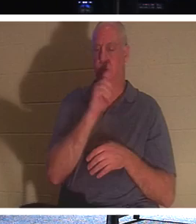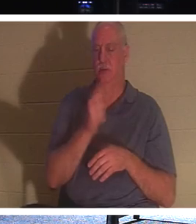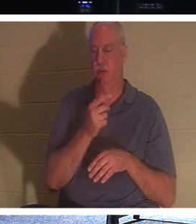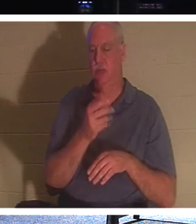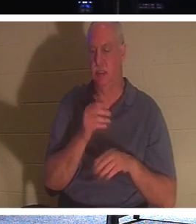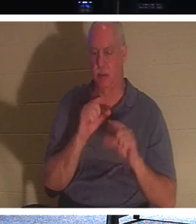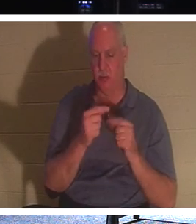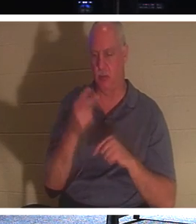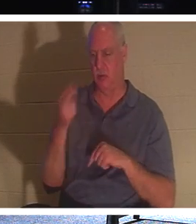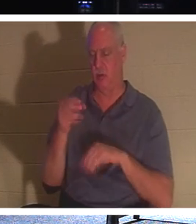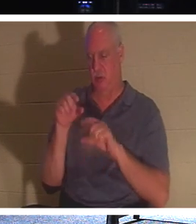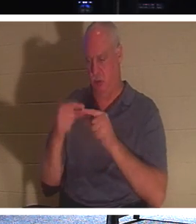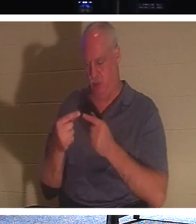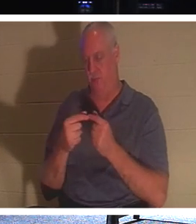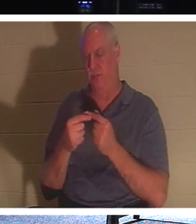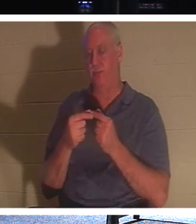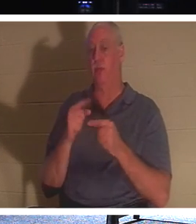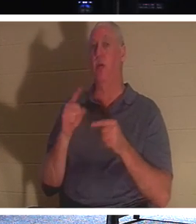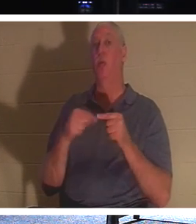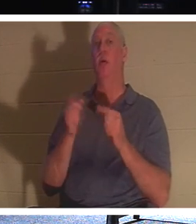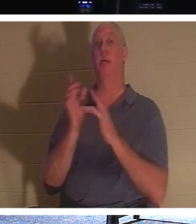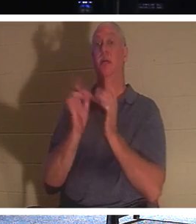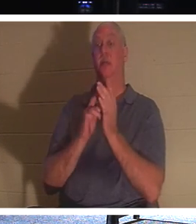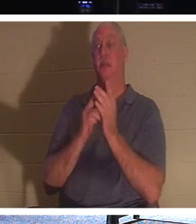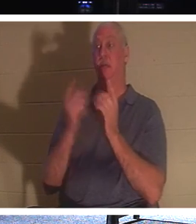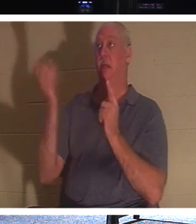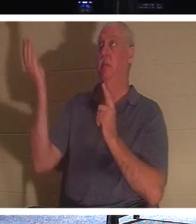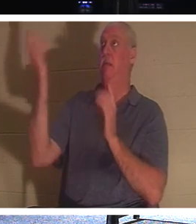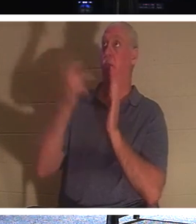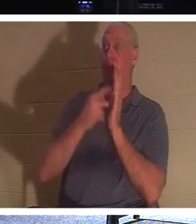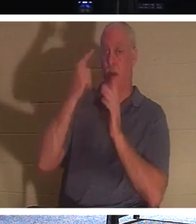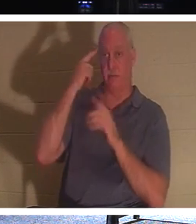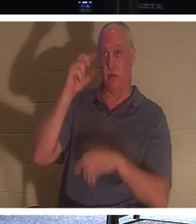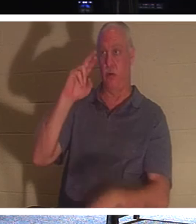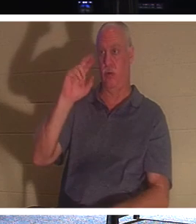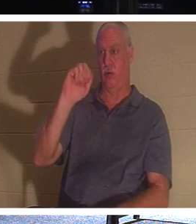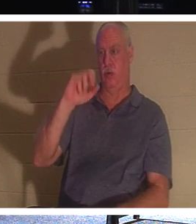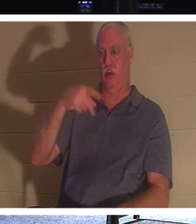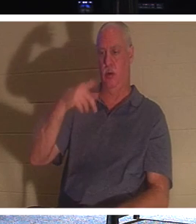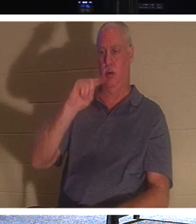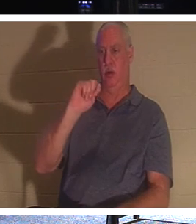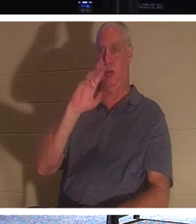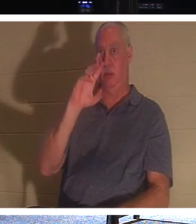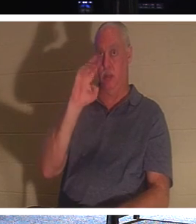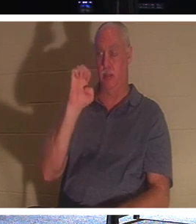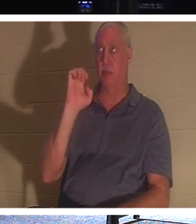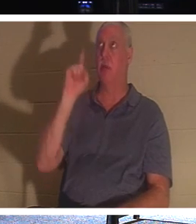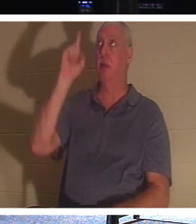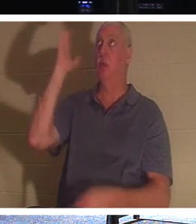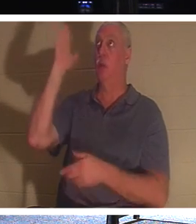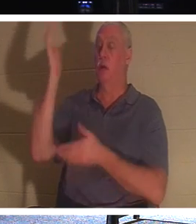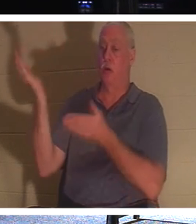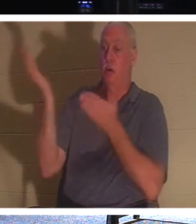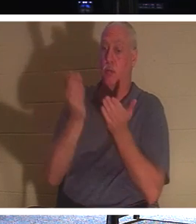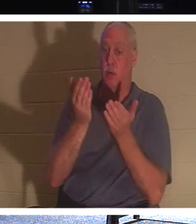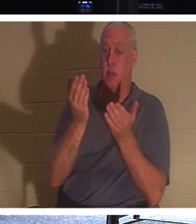что, когда Иисус придет во время восхищения, Он приведет с Собой тех, кто во Христе,